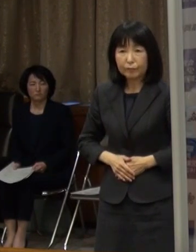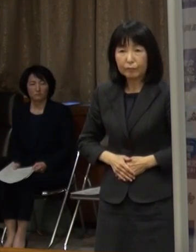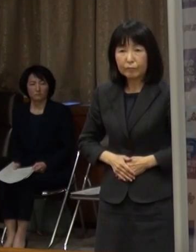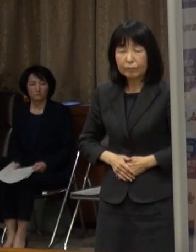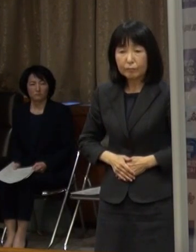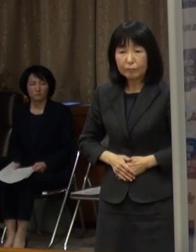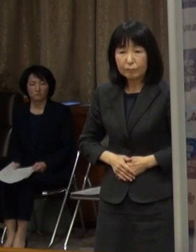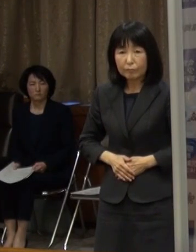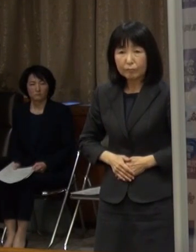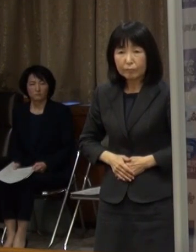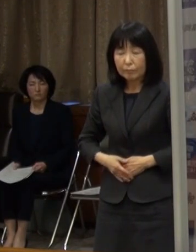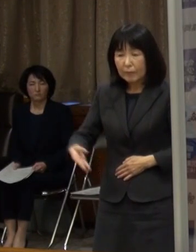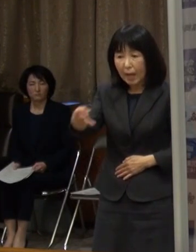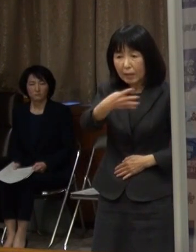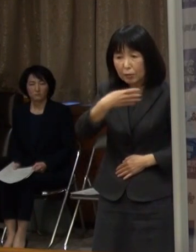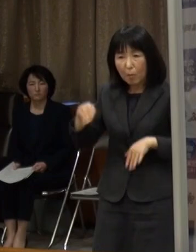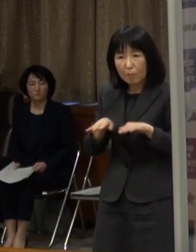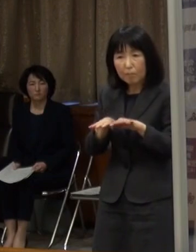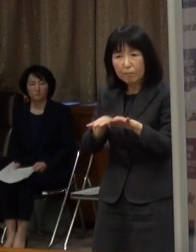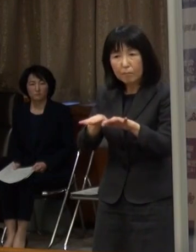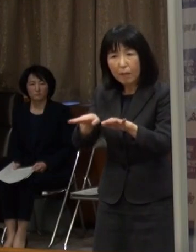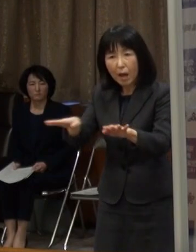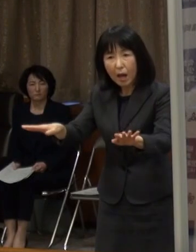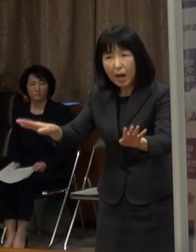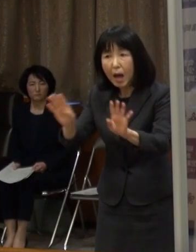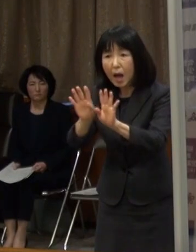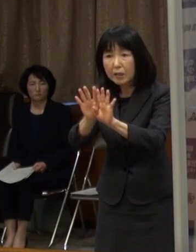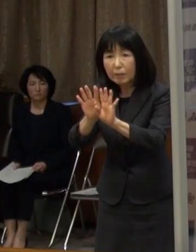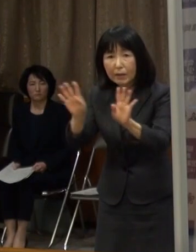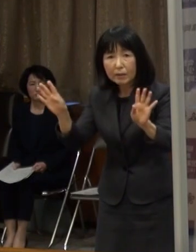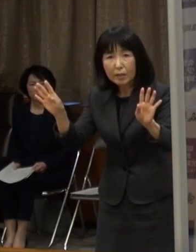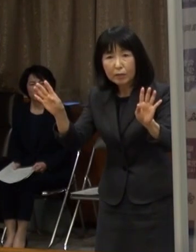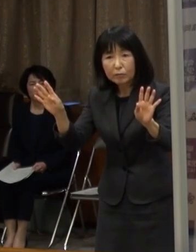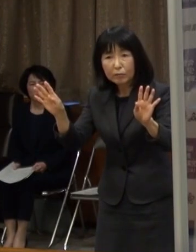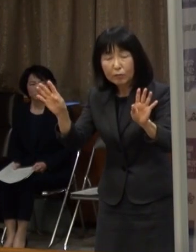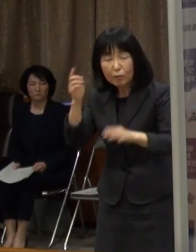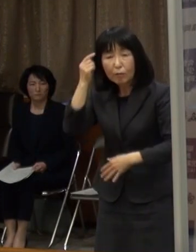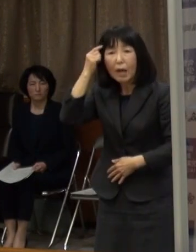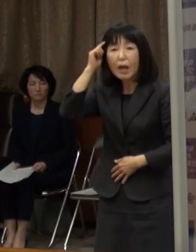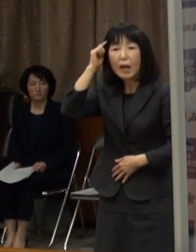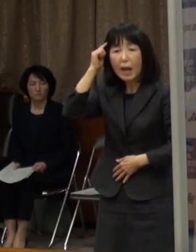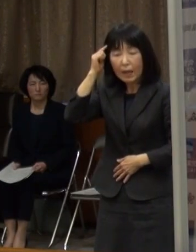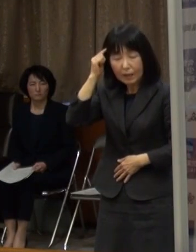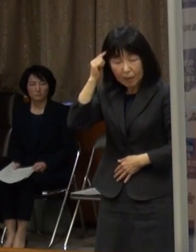第４波の入り口に立っているという認識で 強い危機感を持っています